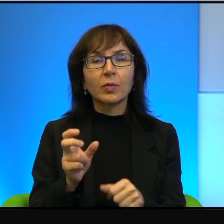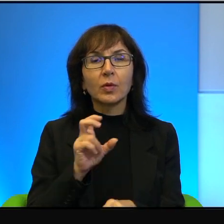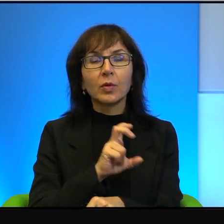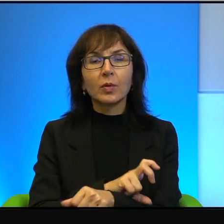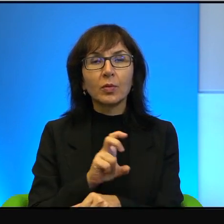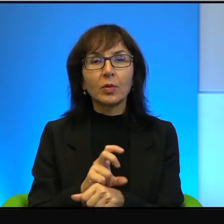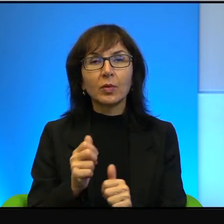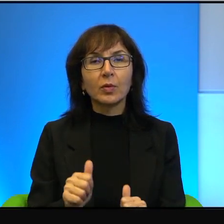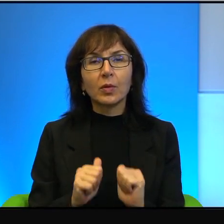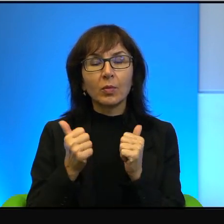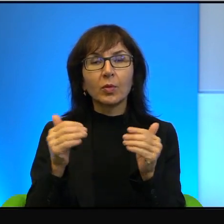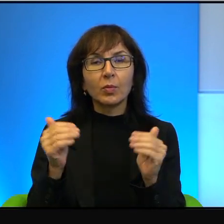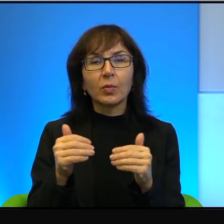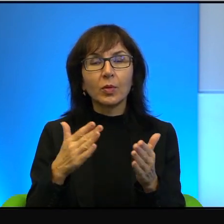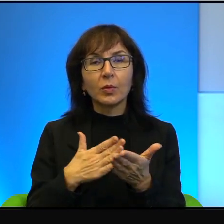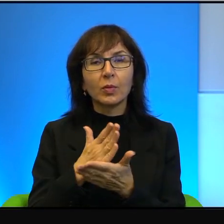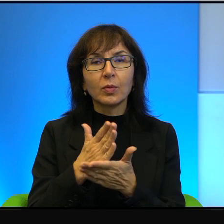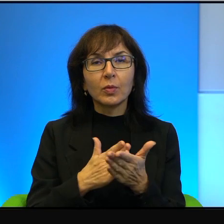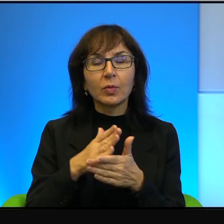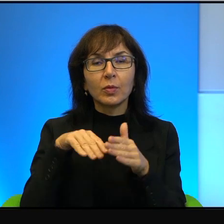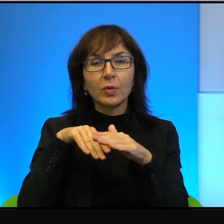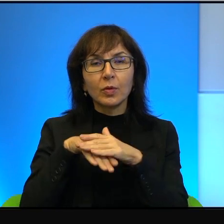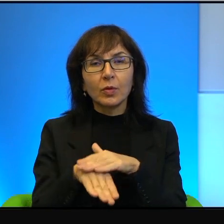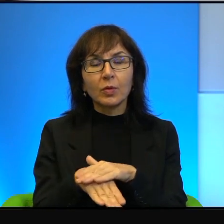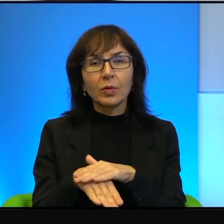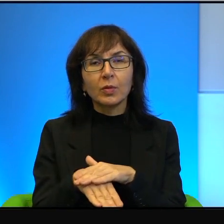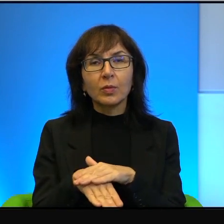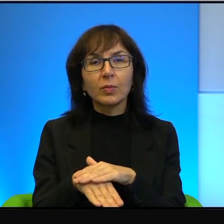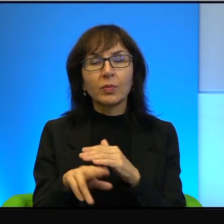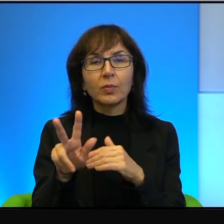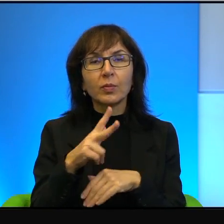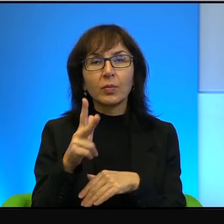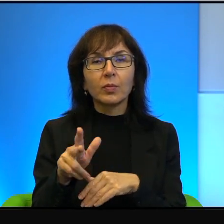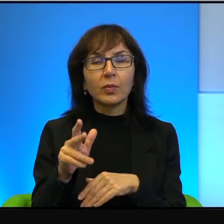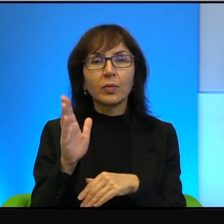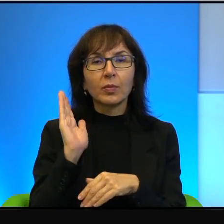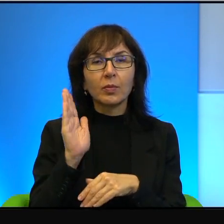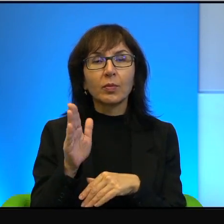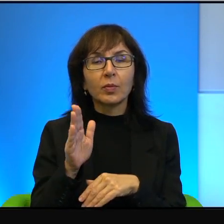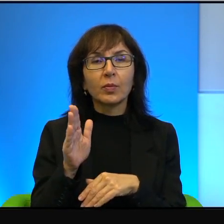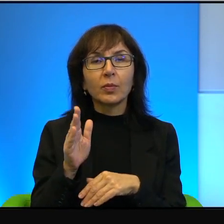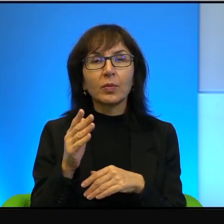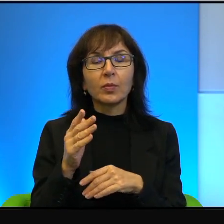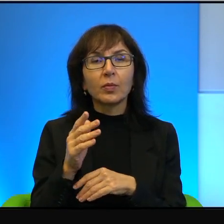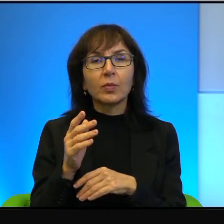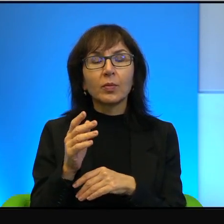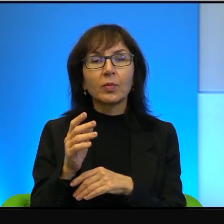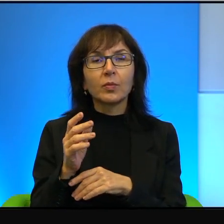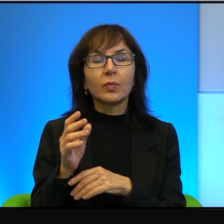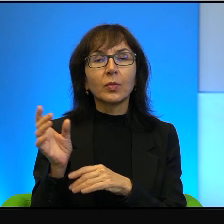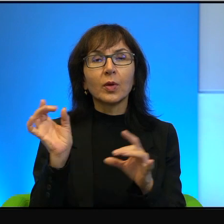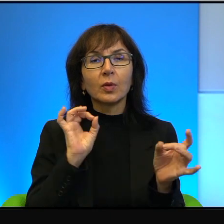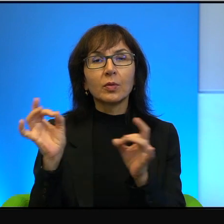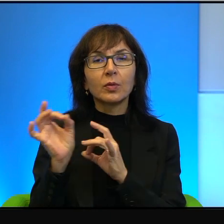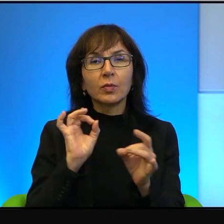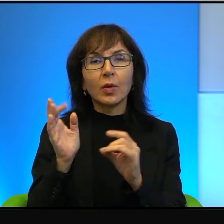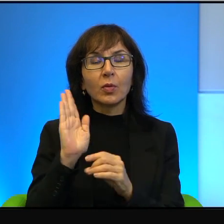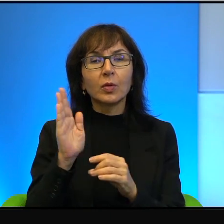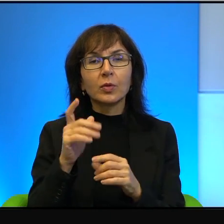żeby mogły służyć za schrony, kiedy się rozlegną, rozlegną syreny i zostaje ogłoszony alarm